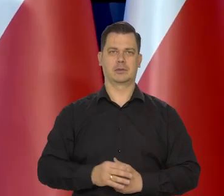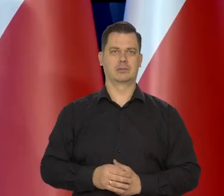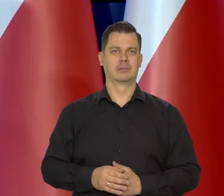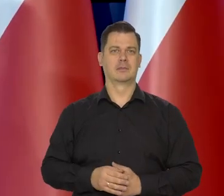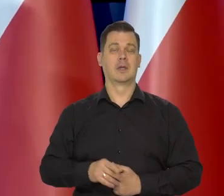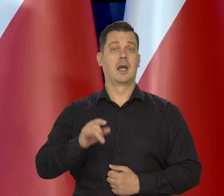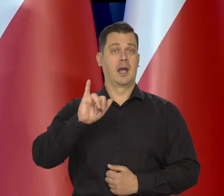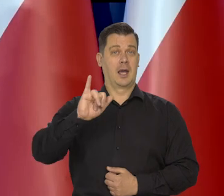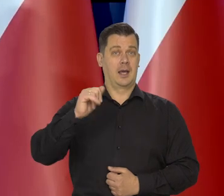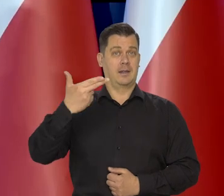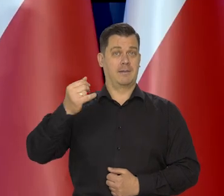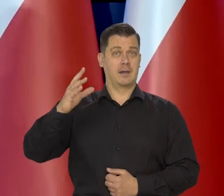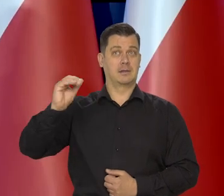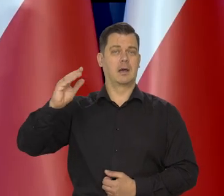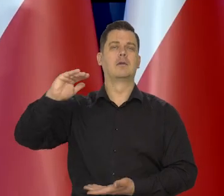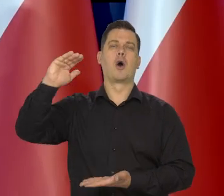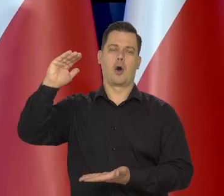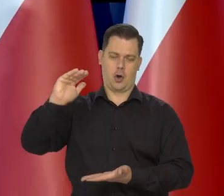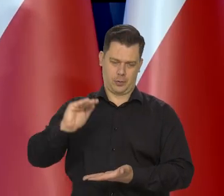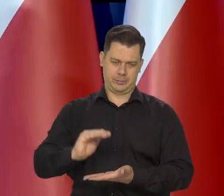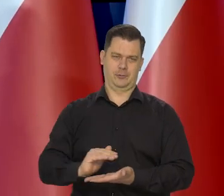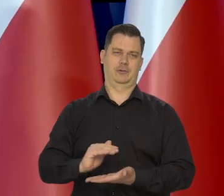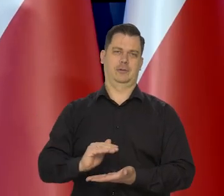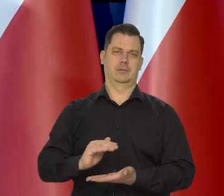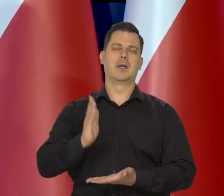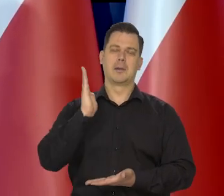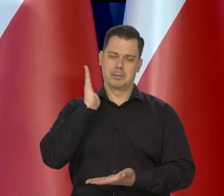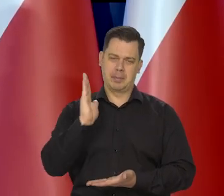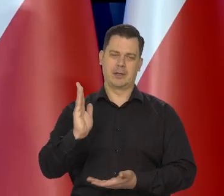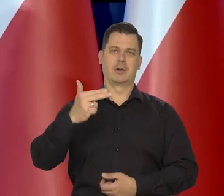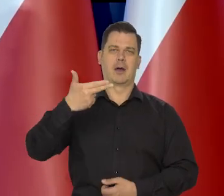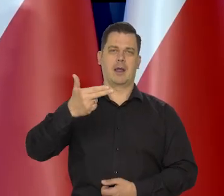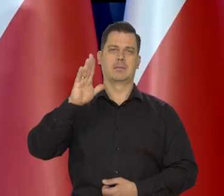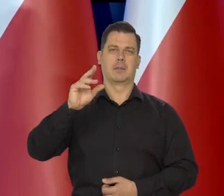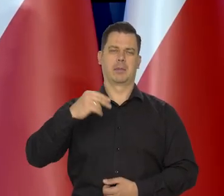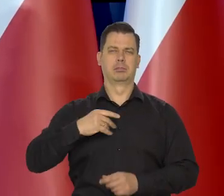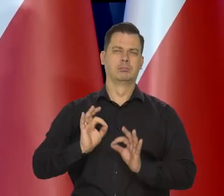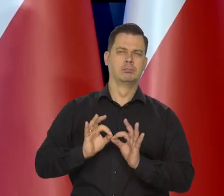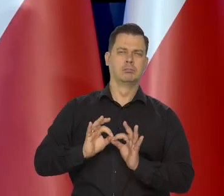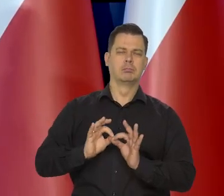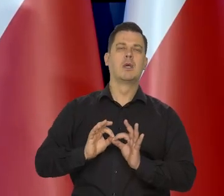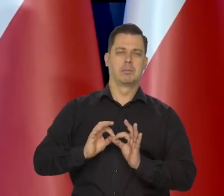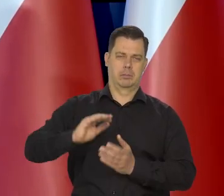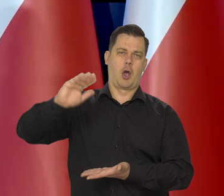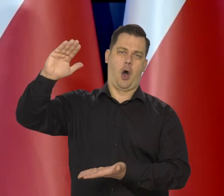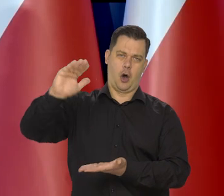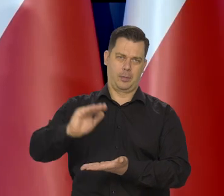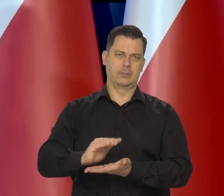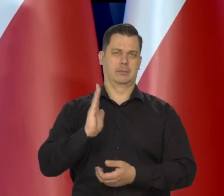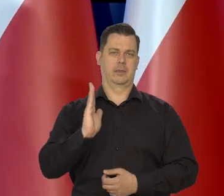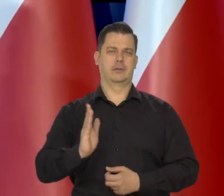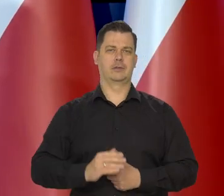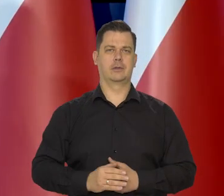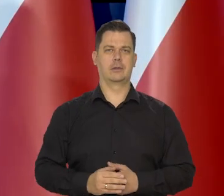Sprowadzimy inflację jako Narodowy Bank Polski — to mówi. Sprowadzimy inflację do właściwych wymiarów, do celu inflacyjnego.